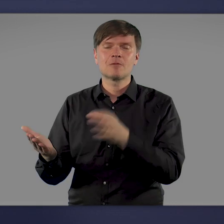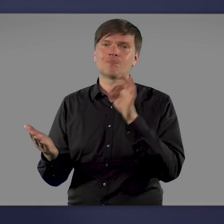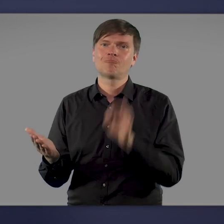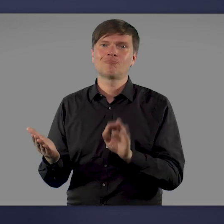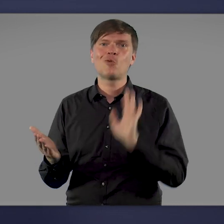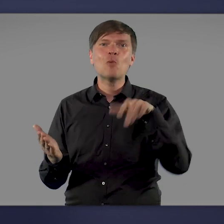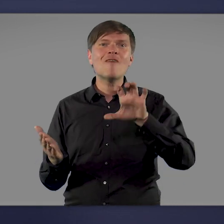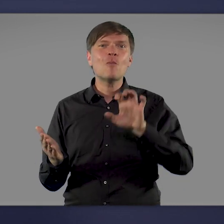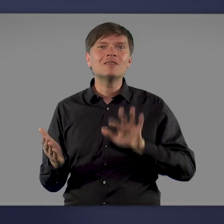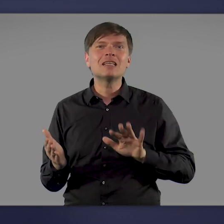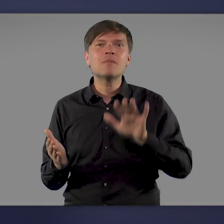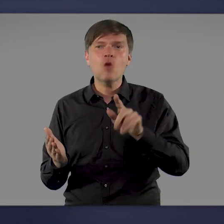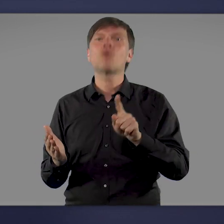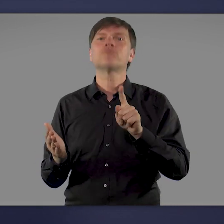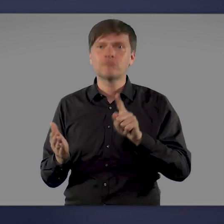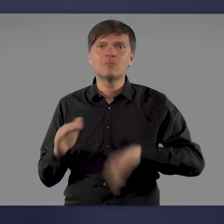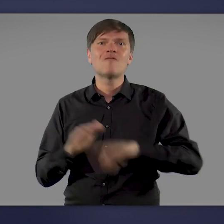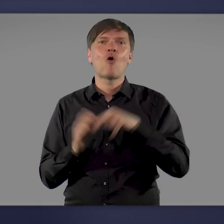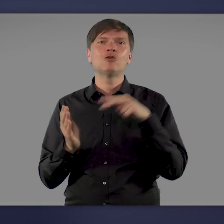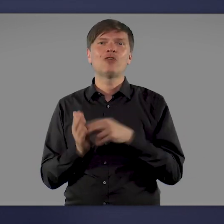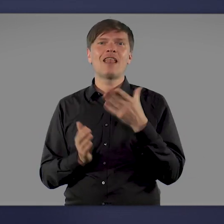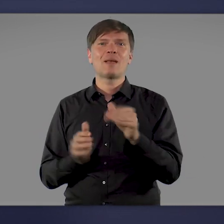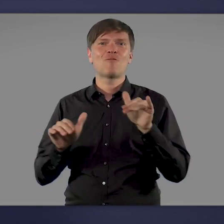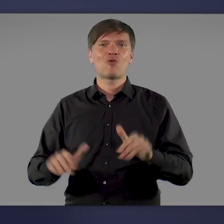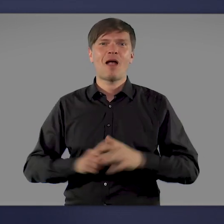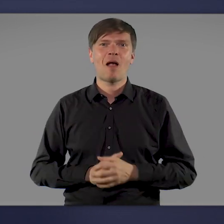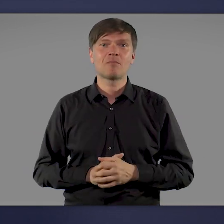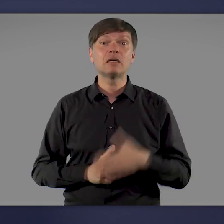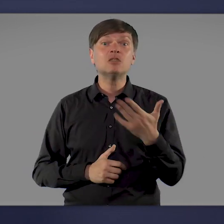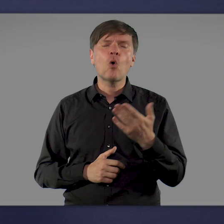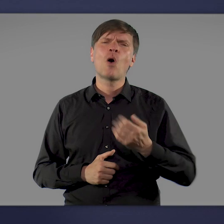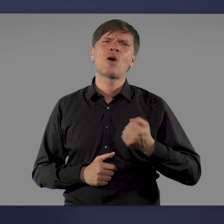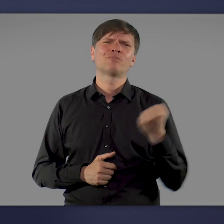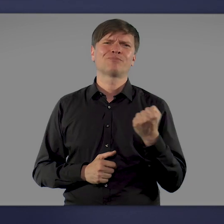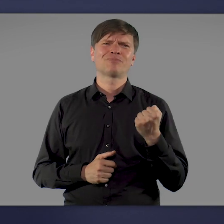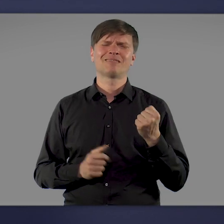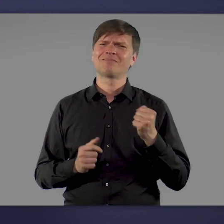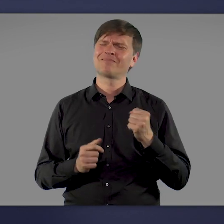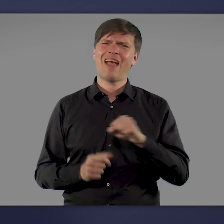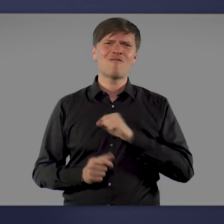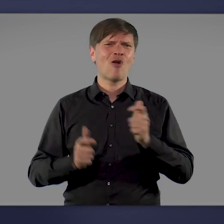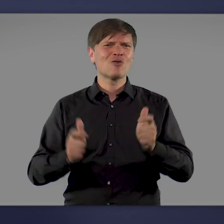und über 50 Millionen davon sogar vollständig geimpft sind. Das ist ein Riesenerfolg und ich danke allen,